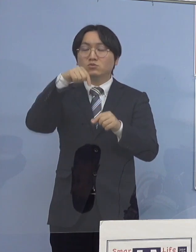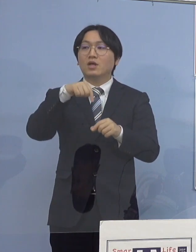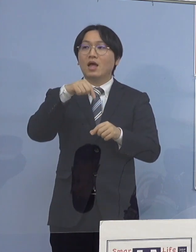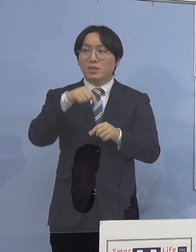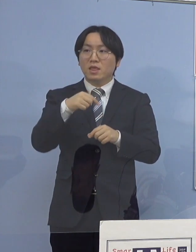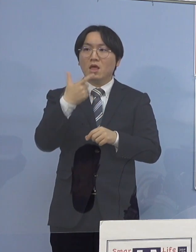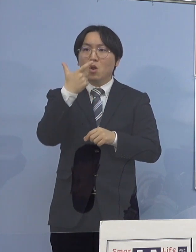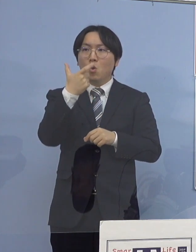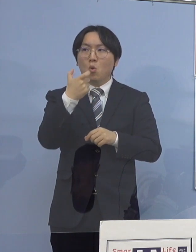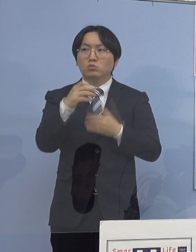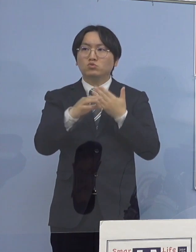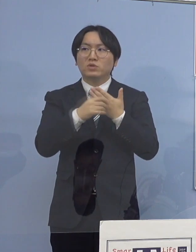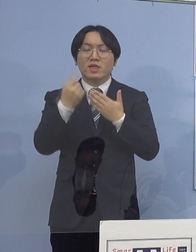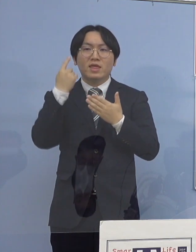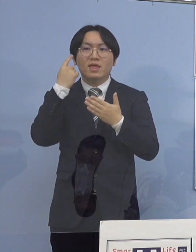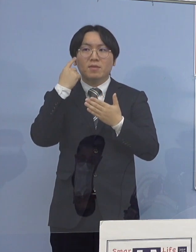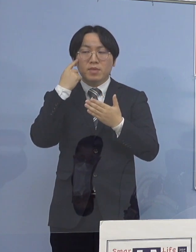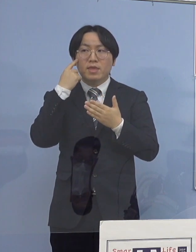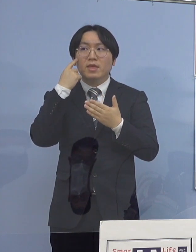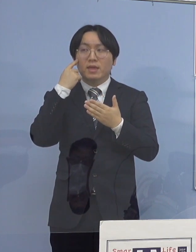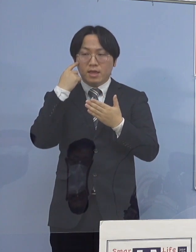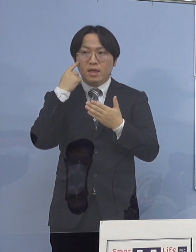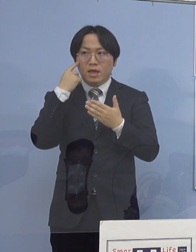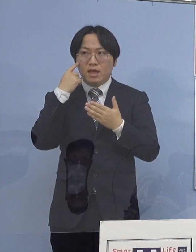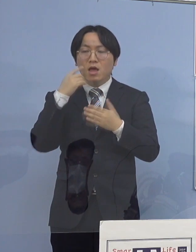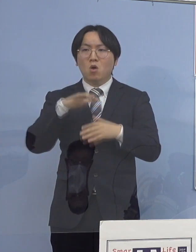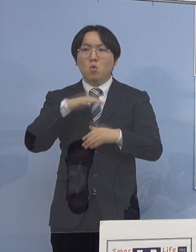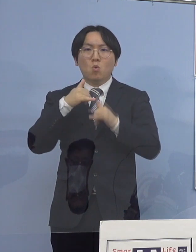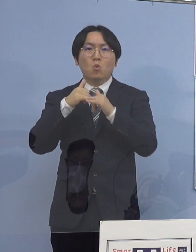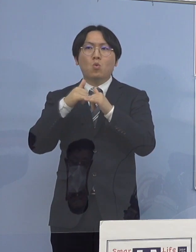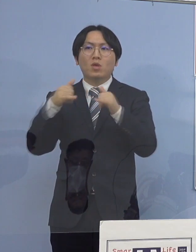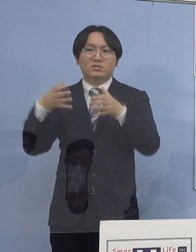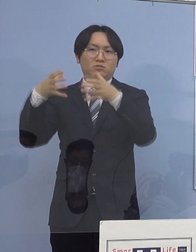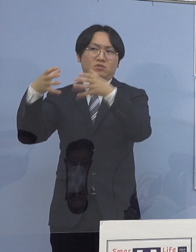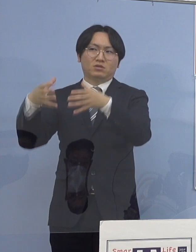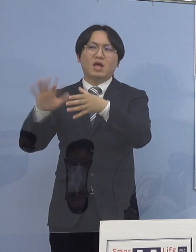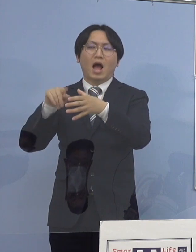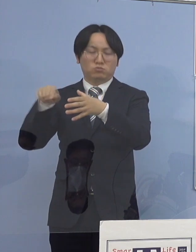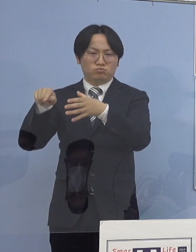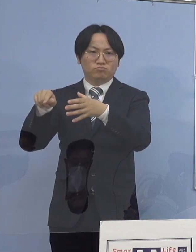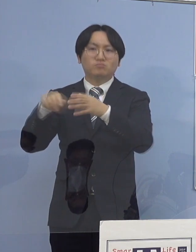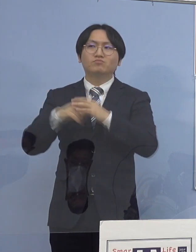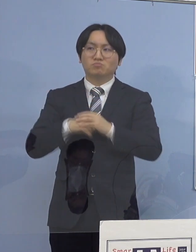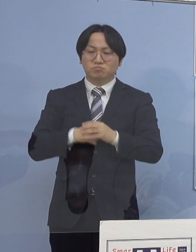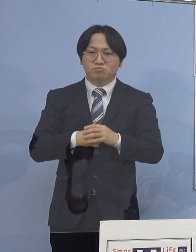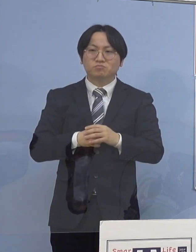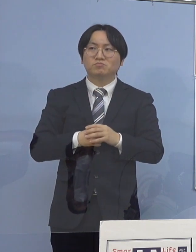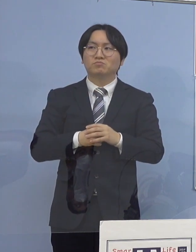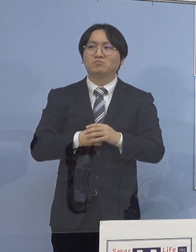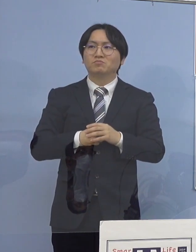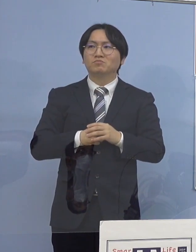これが高齢者施設の 関連クラスターというものがありまして